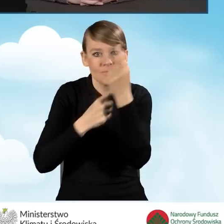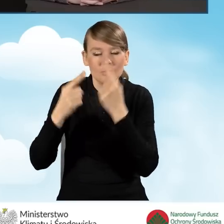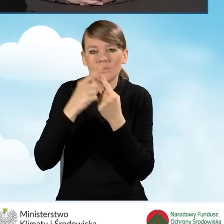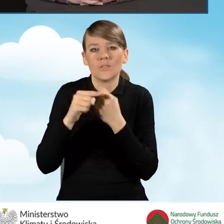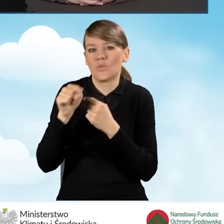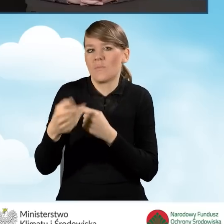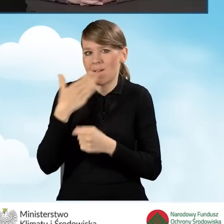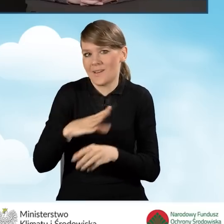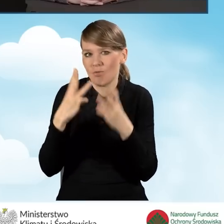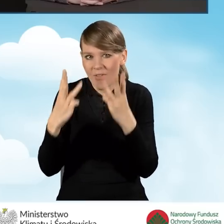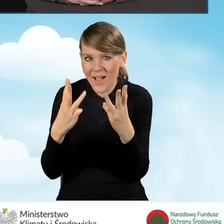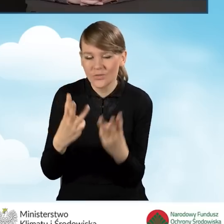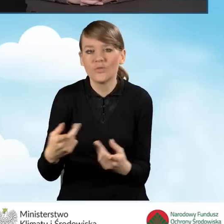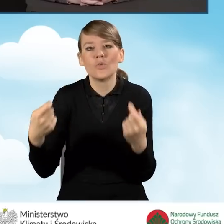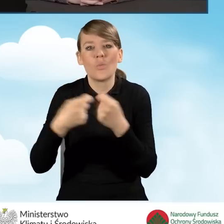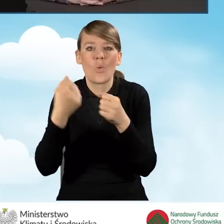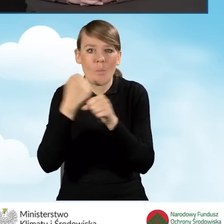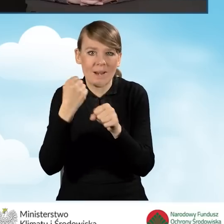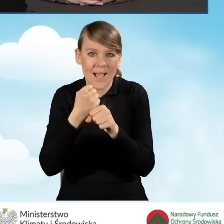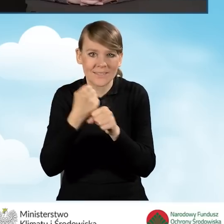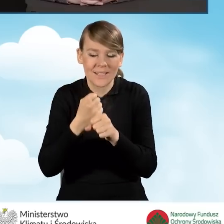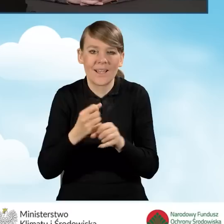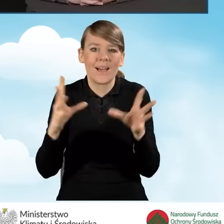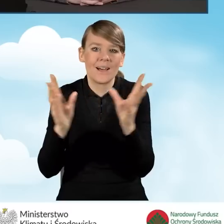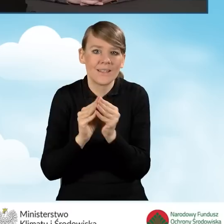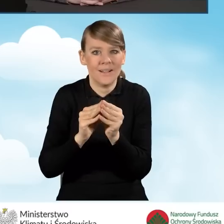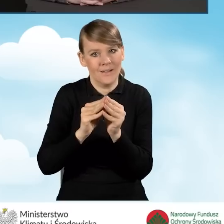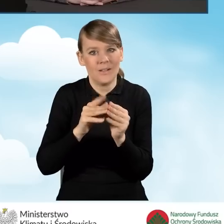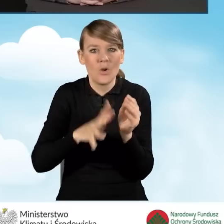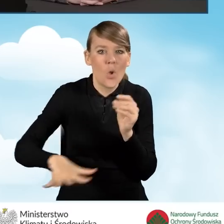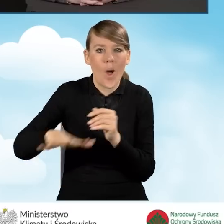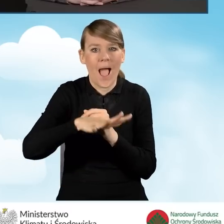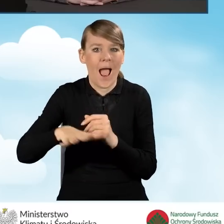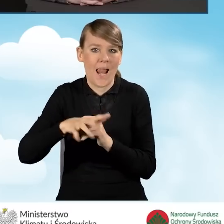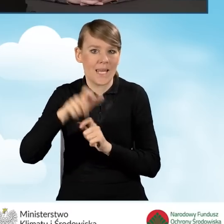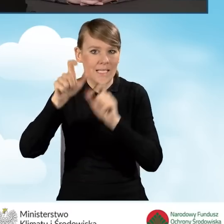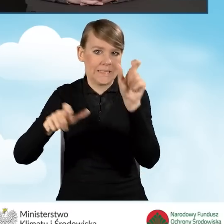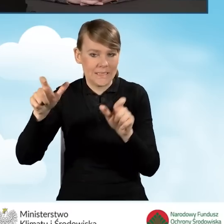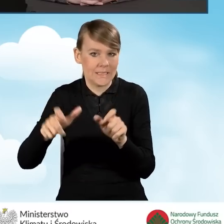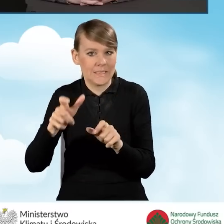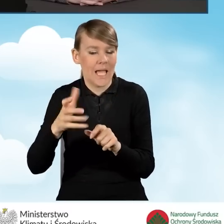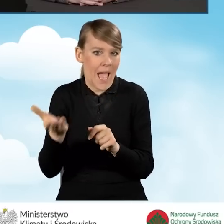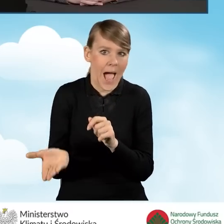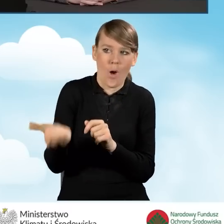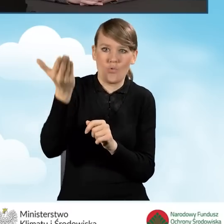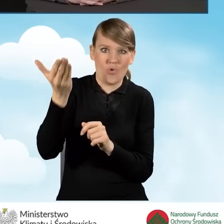współpraca z lokalnymi autorytetami, czy współpraca z ludźmi,